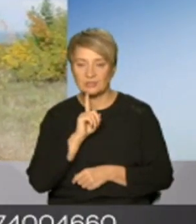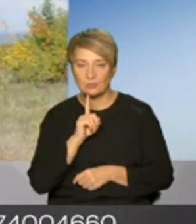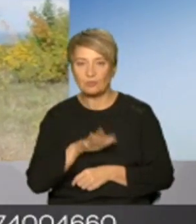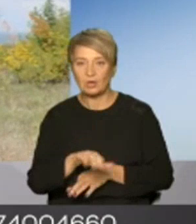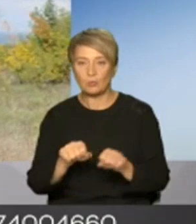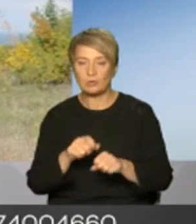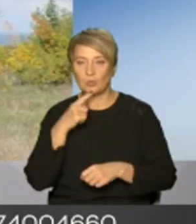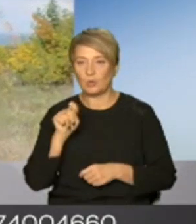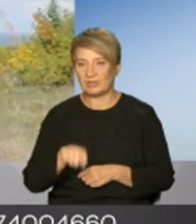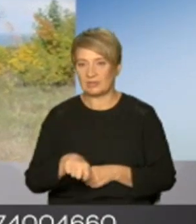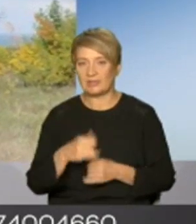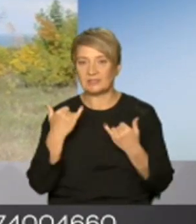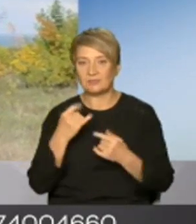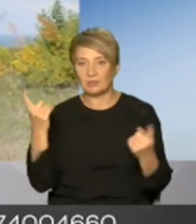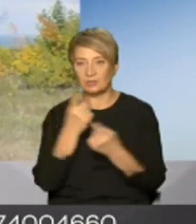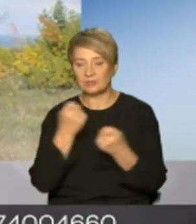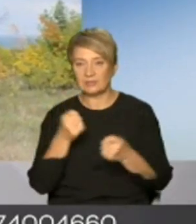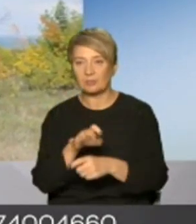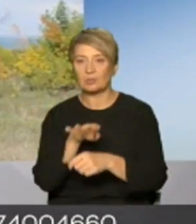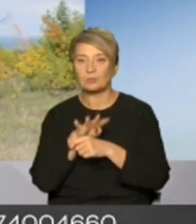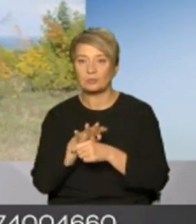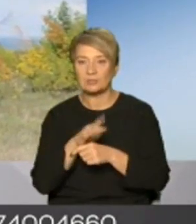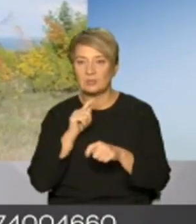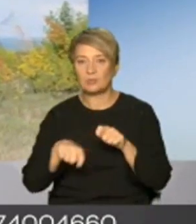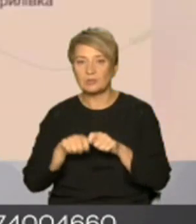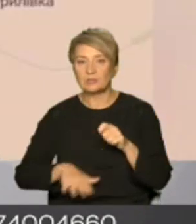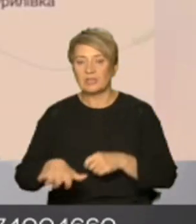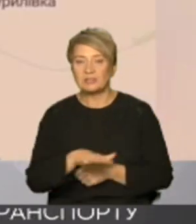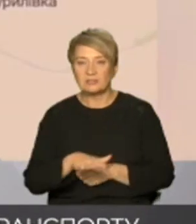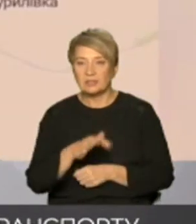інформації про обстріли підконтрольної території генштаб вказує три передмістя